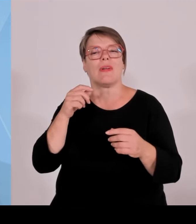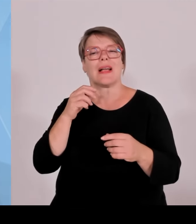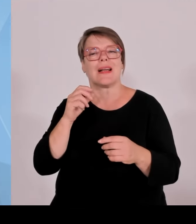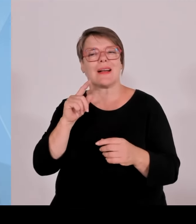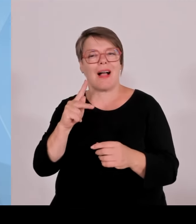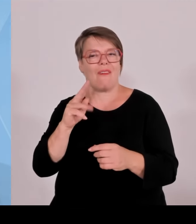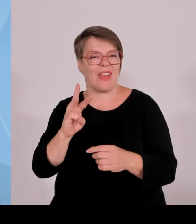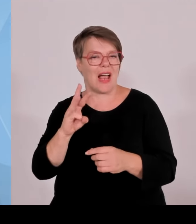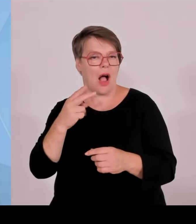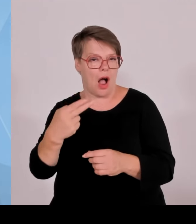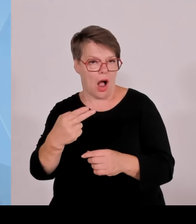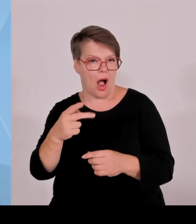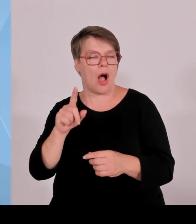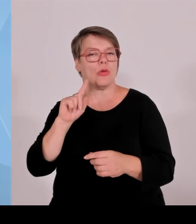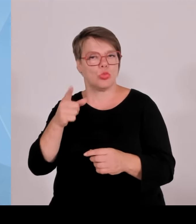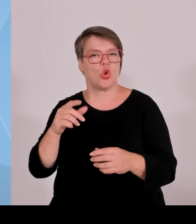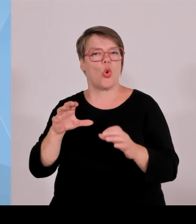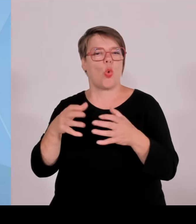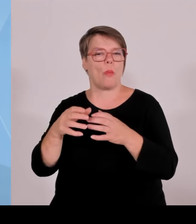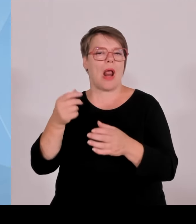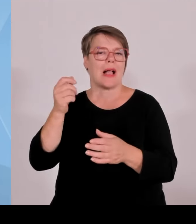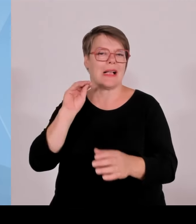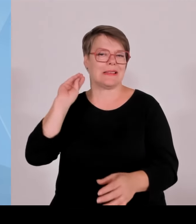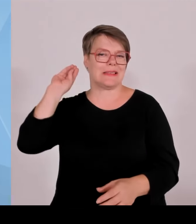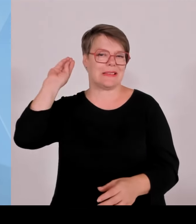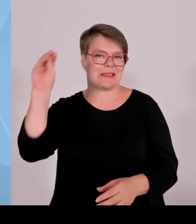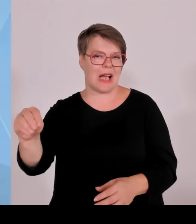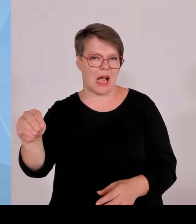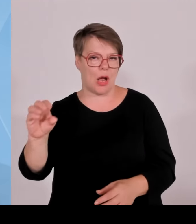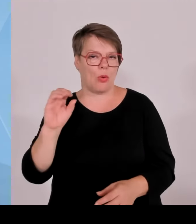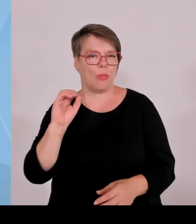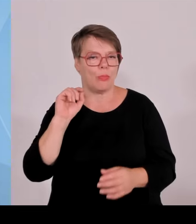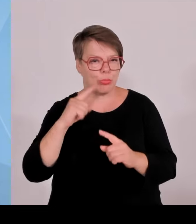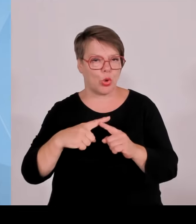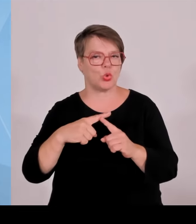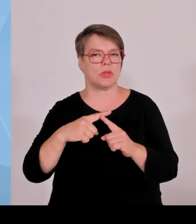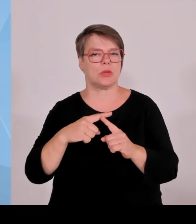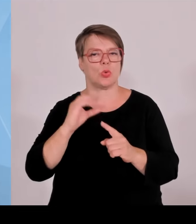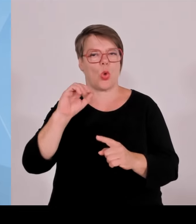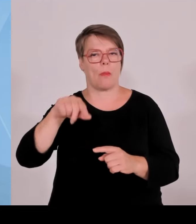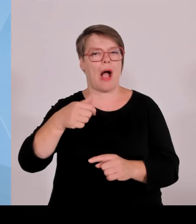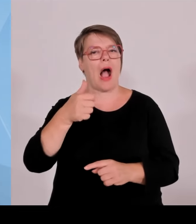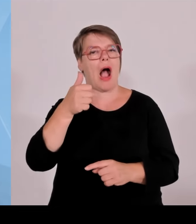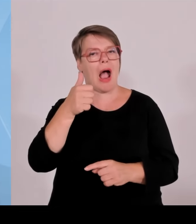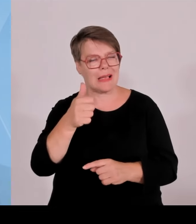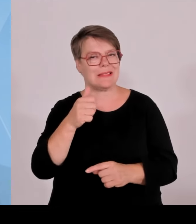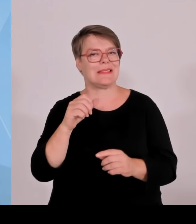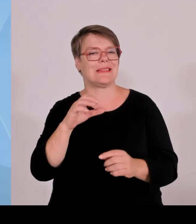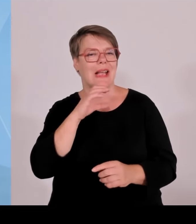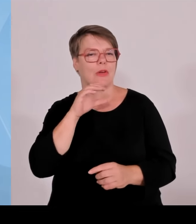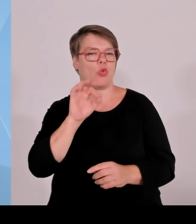dann anteilsmäßig nicht jeder dasselbe, sondern auch noch Flächenanteilen aufgeschlüsselt von diesen 0,2 Cent bedient.